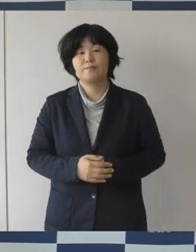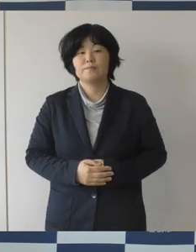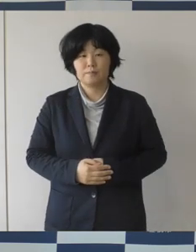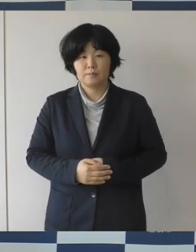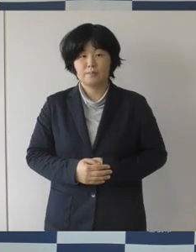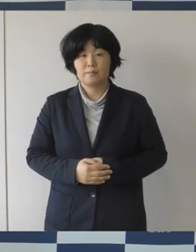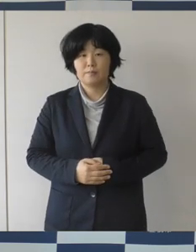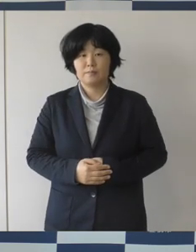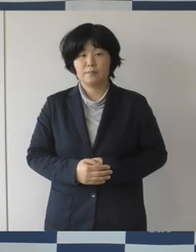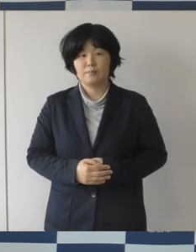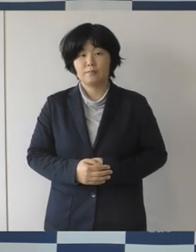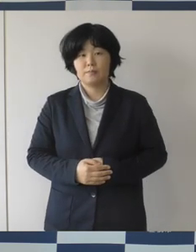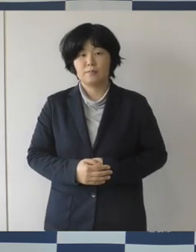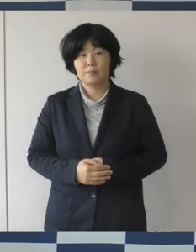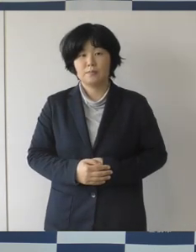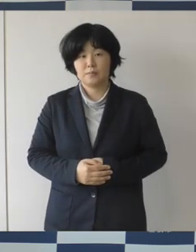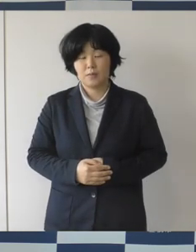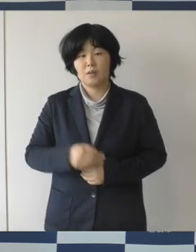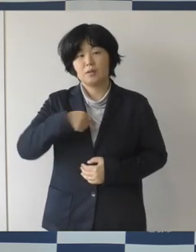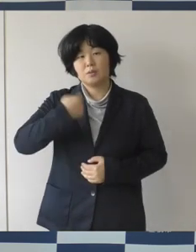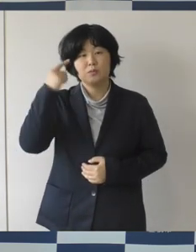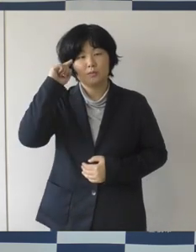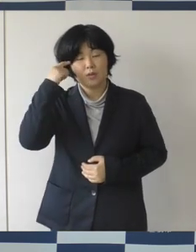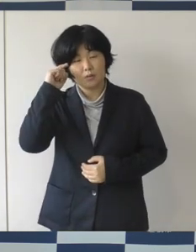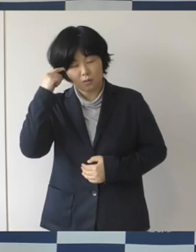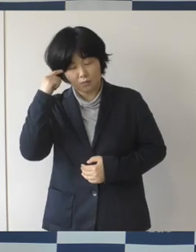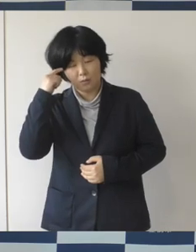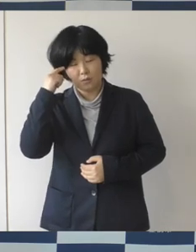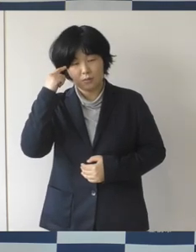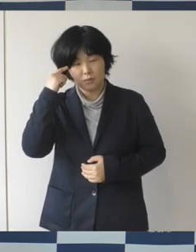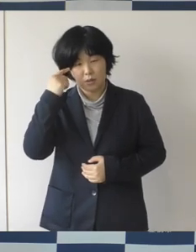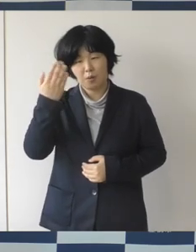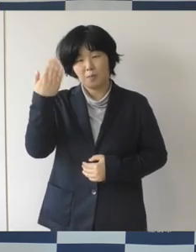自分で考えて、引き継ぐところはしっかりと引き継いで